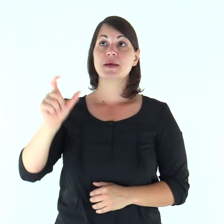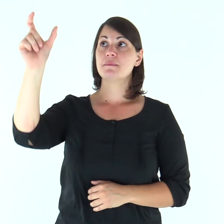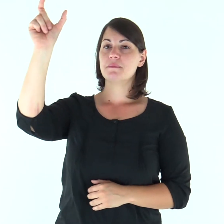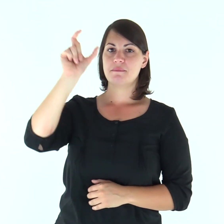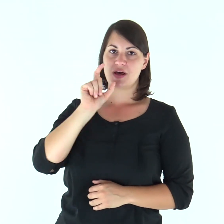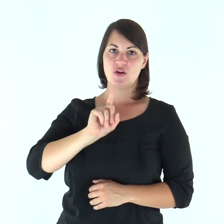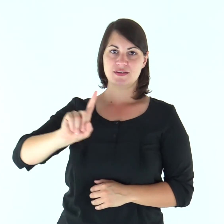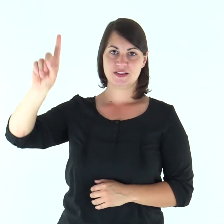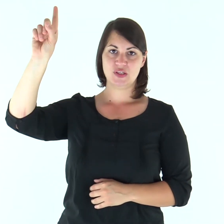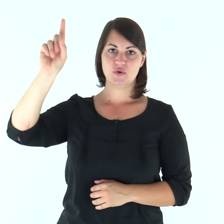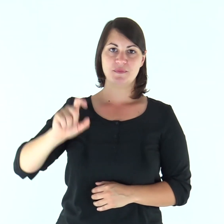Parola di Dio.